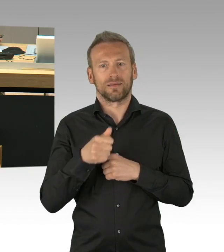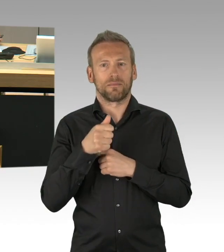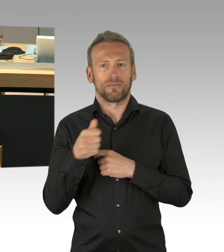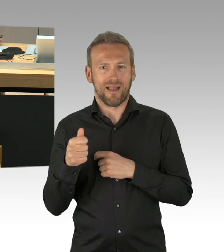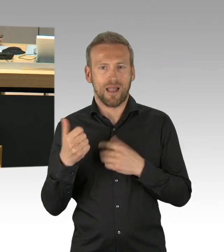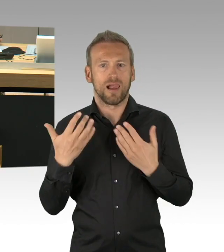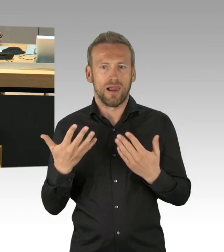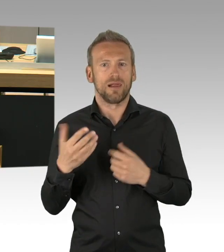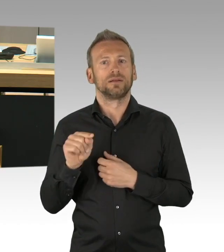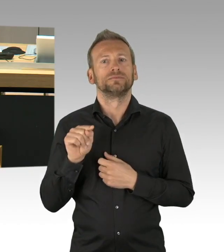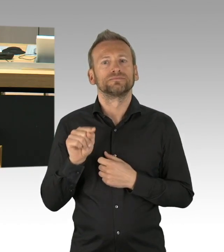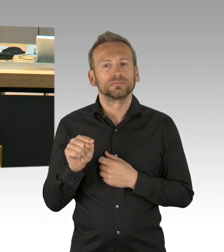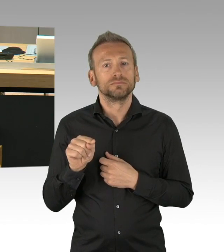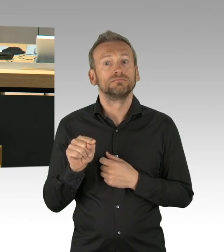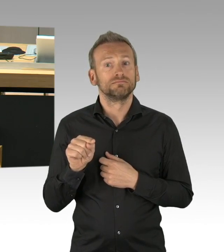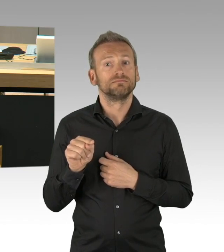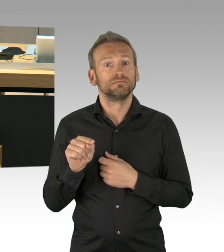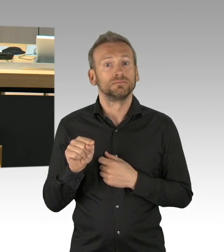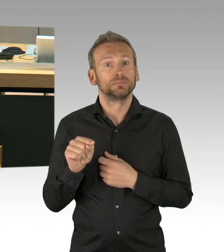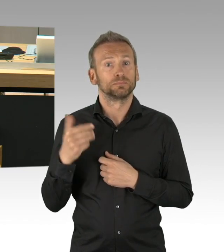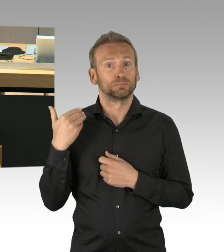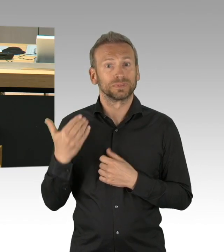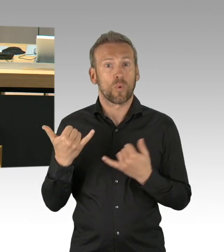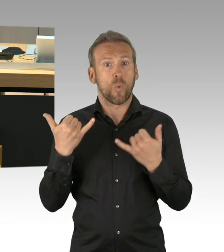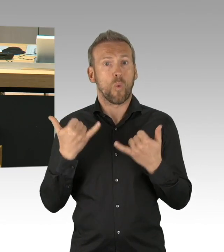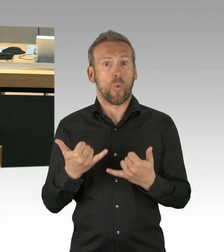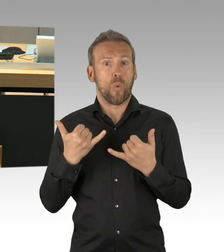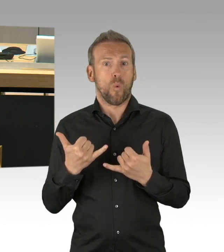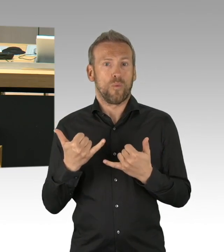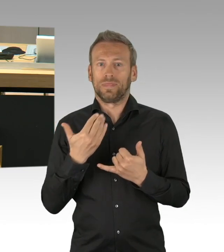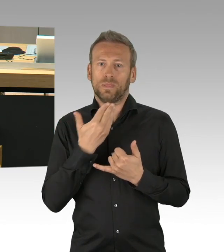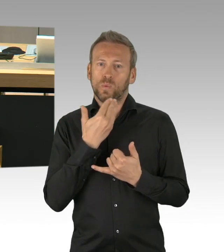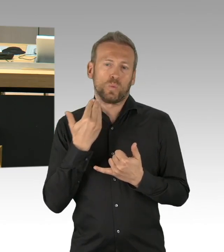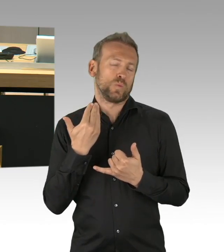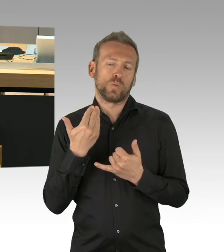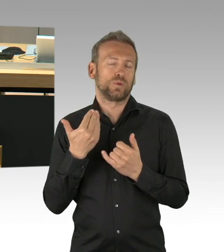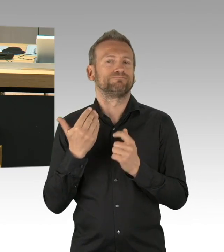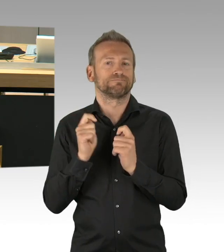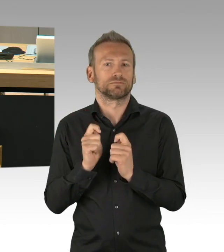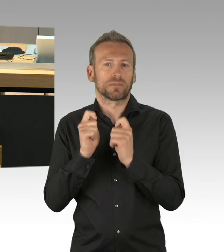Jetzt steht der 8. Mai unmittelbar vor der Tür, meine Damen und Herren und die Bürger fragen zurecht,